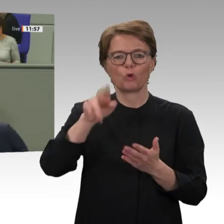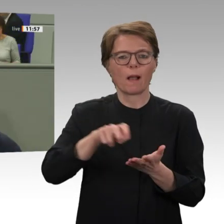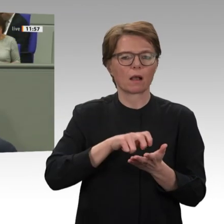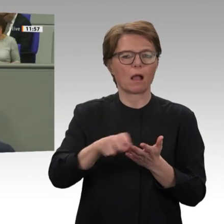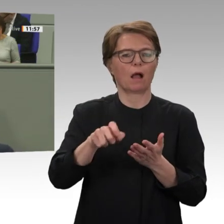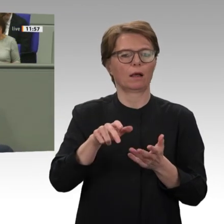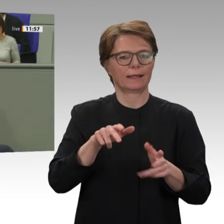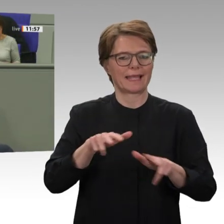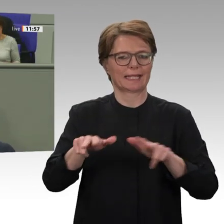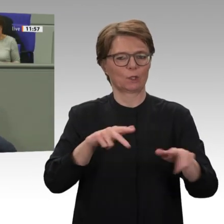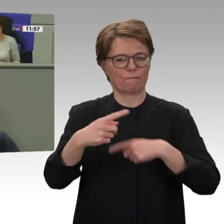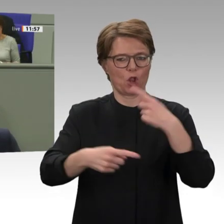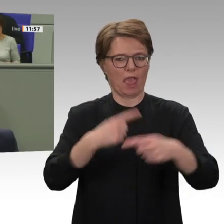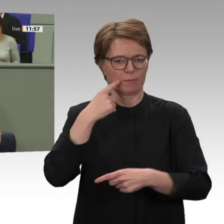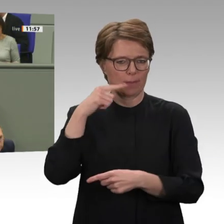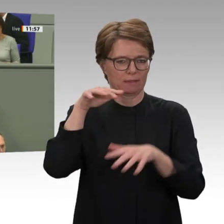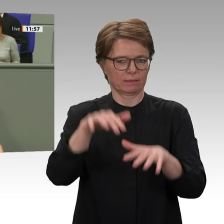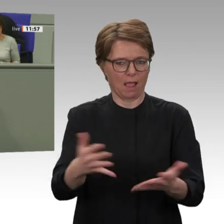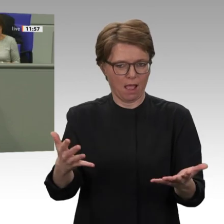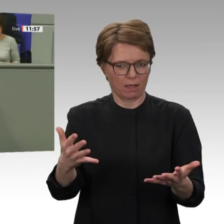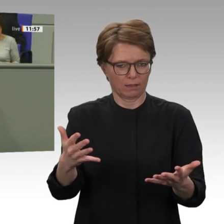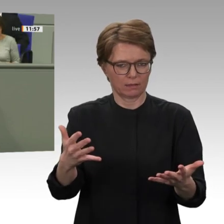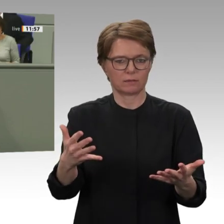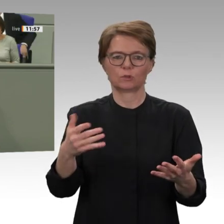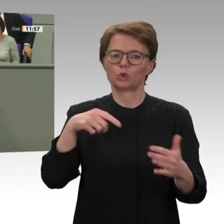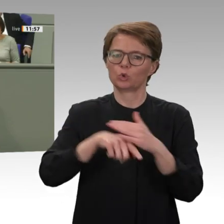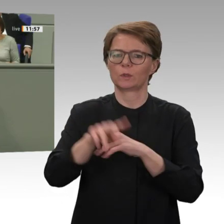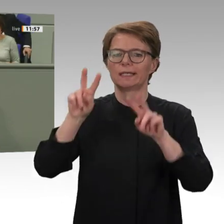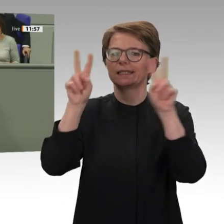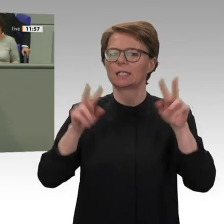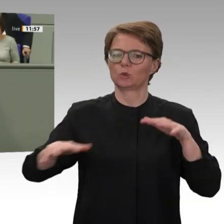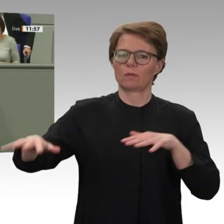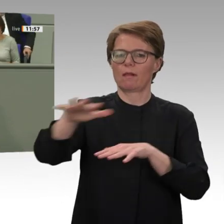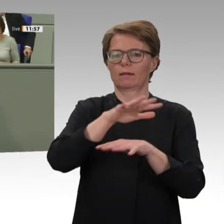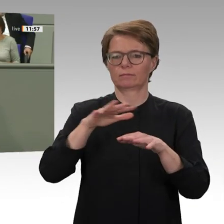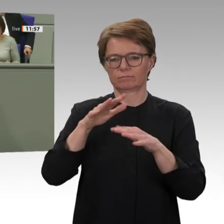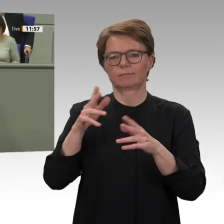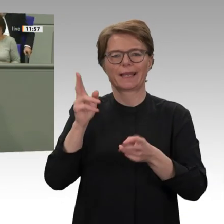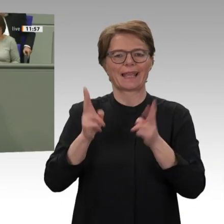großer Erfolg, auch wenn die Entmachtung des bisherigen diktatorischen Regimes bisher